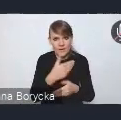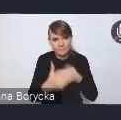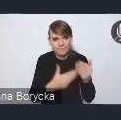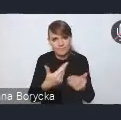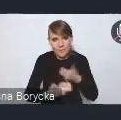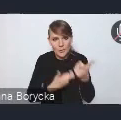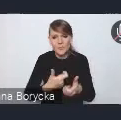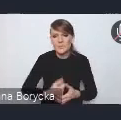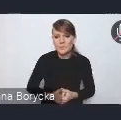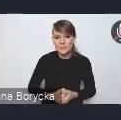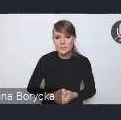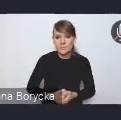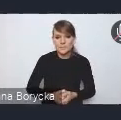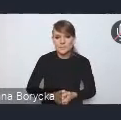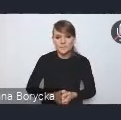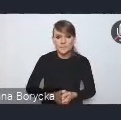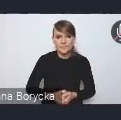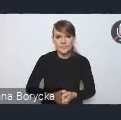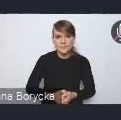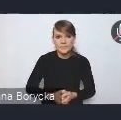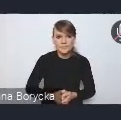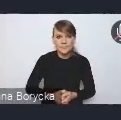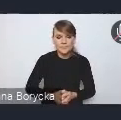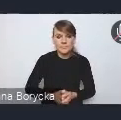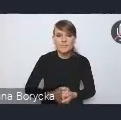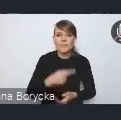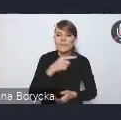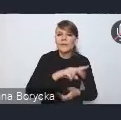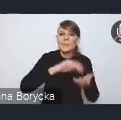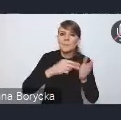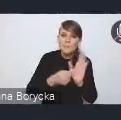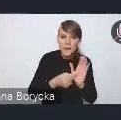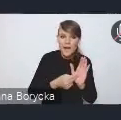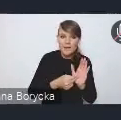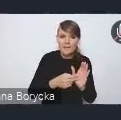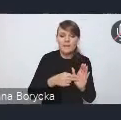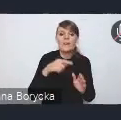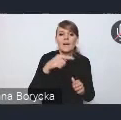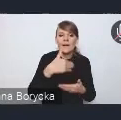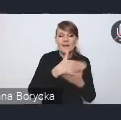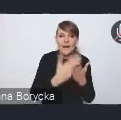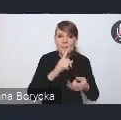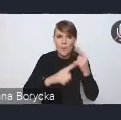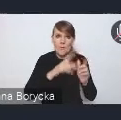Istotą planu wdrożeniowego czy planu implementacji Krajowej Polityki Miejskiej